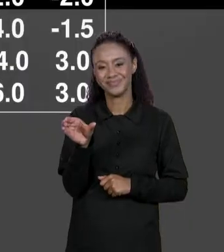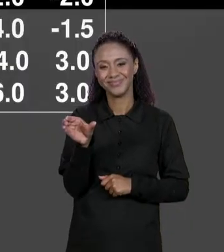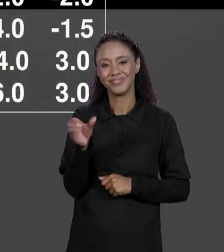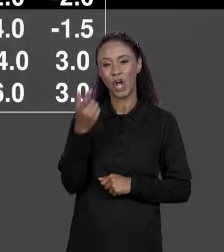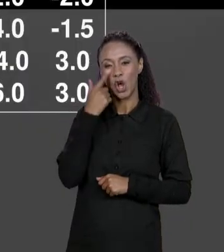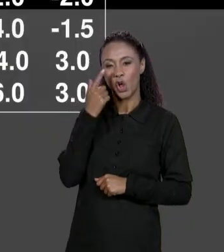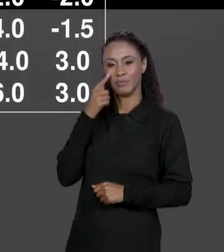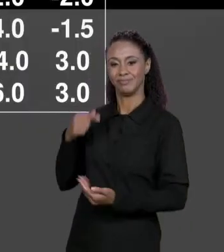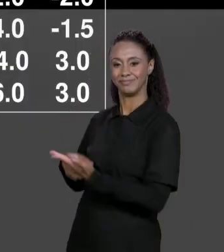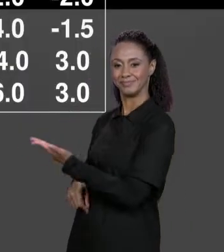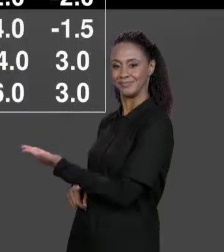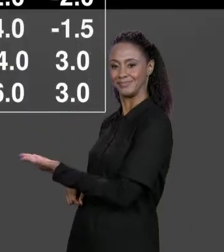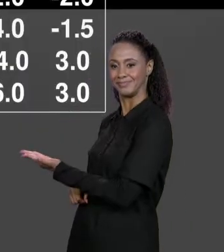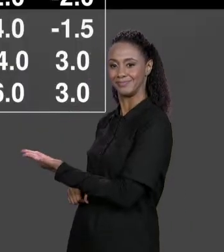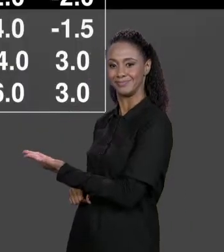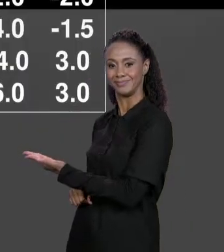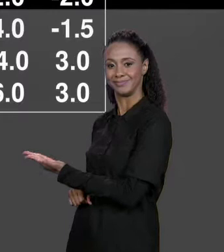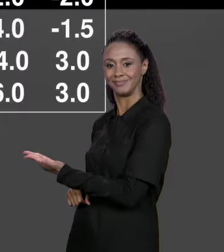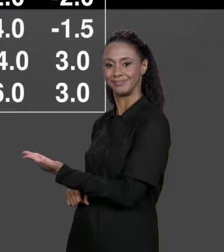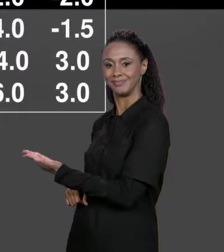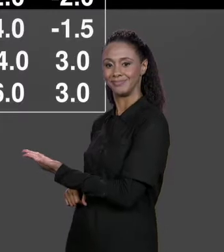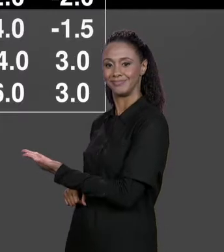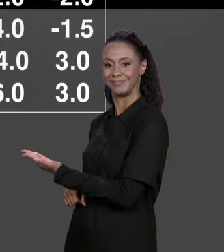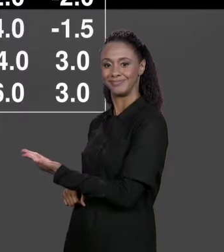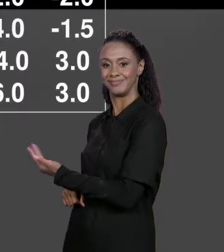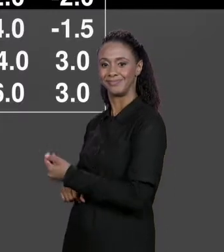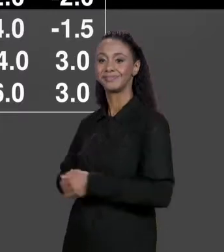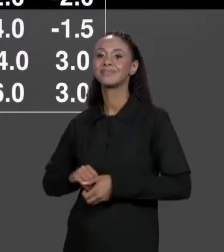SEGUNDA LINHA VIRA SEGUNDA COLUNA E ASSIM POR DIANTE. COMO QUE IMPLEMENTA ISSO EM